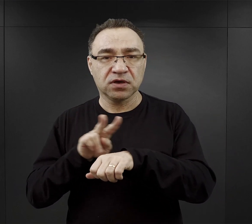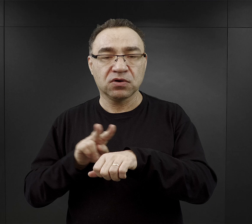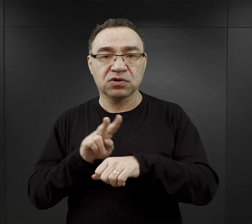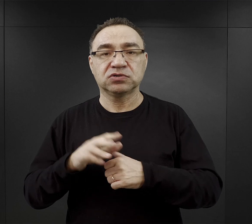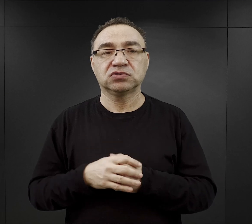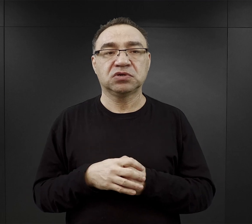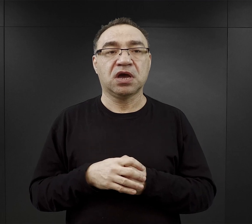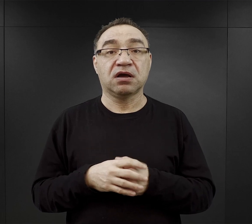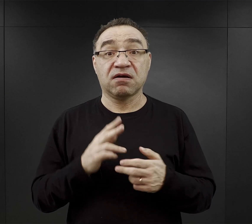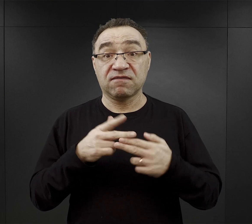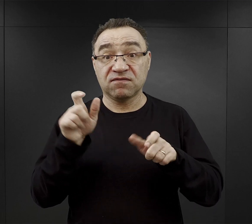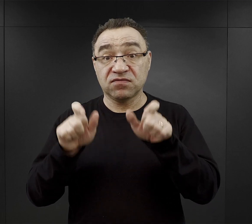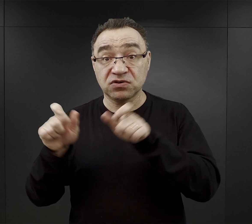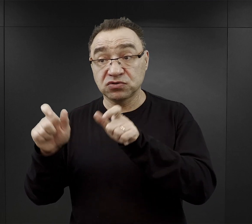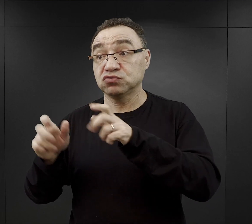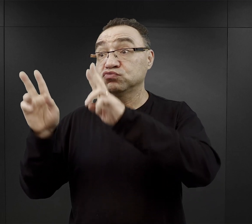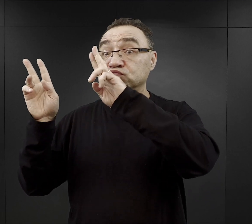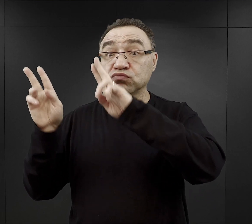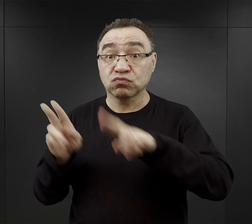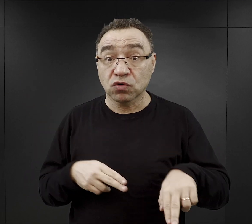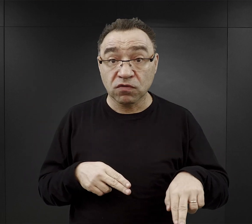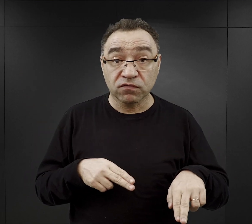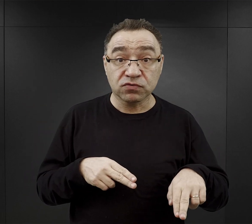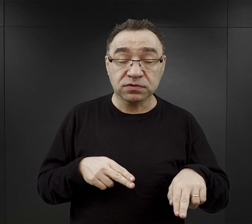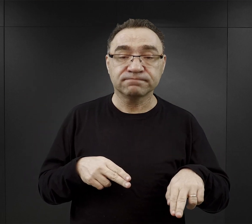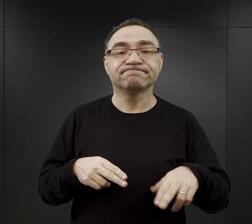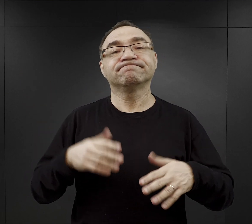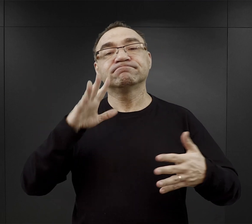kiedy więźniowie wracali, odbywał się apel.